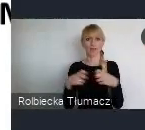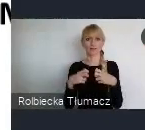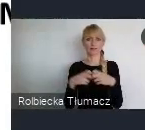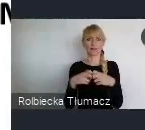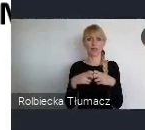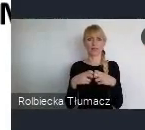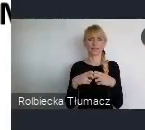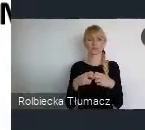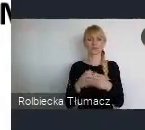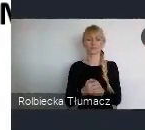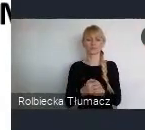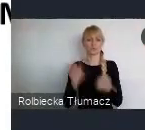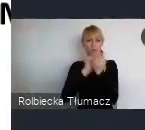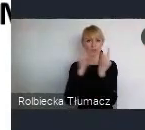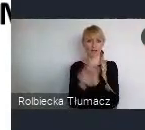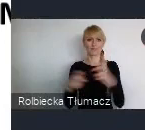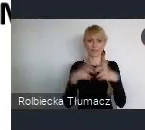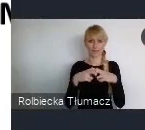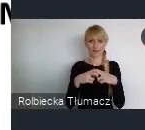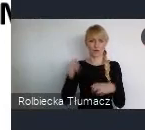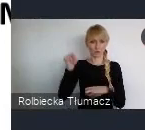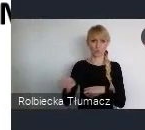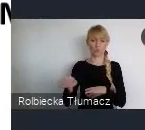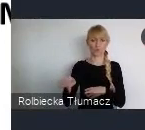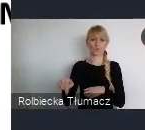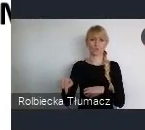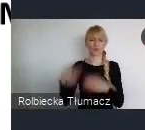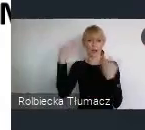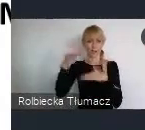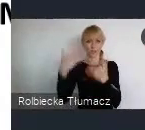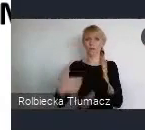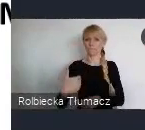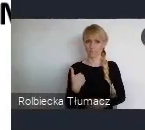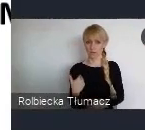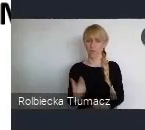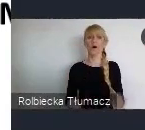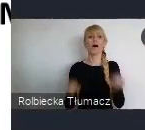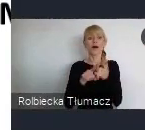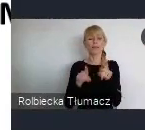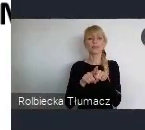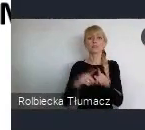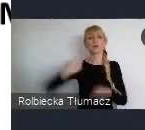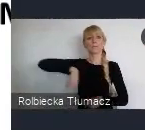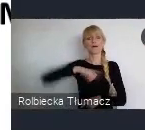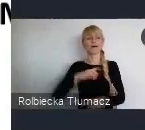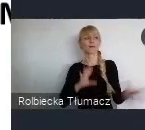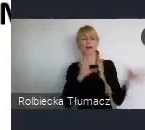No i kolejne nasze wielkie wyzwanie, które tutaj realizujemy razem z Ministerstwem, realizujemy razem z UN-Habitatem,